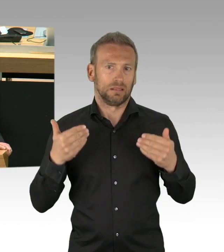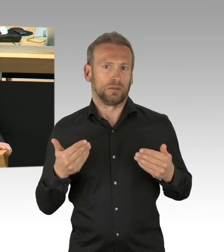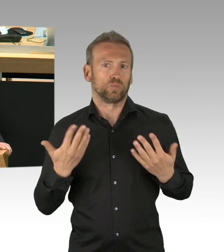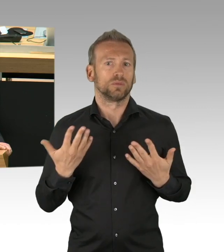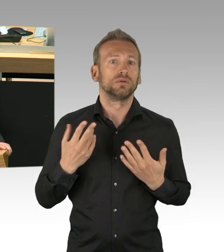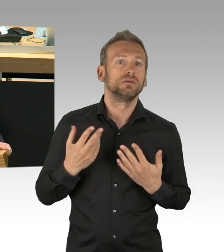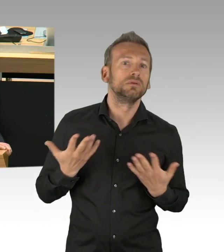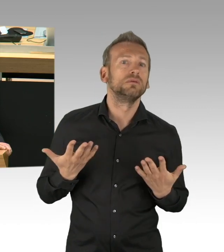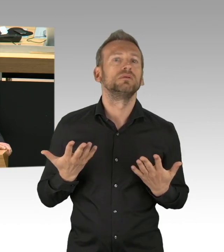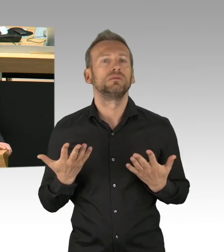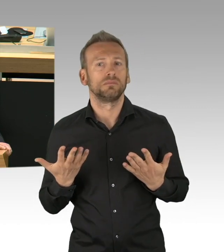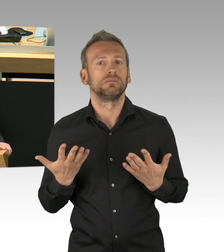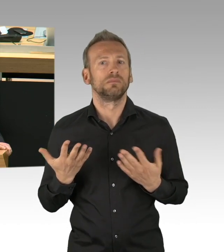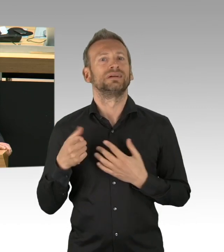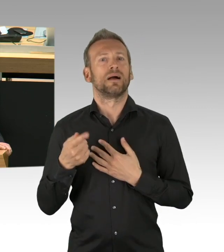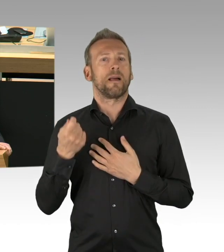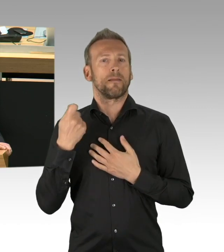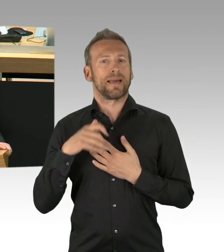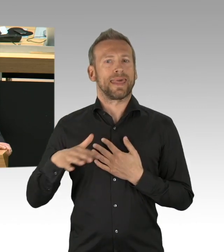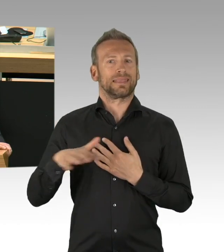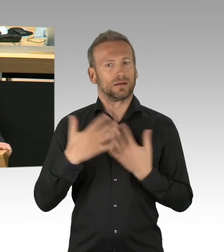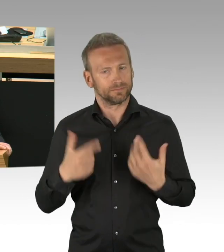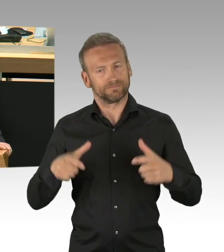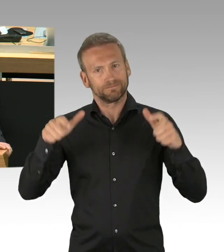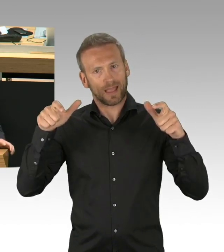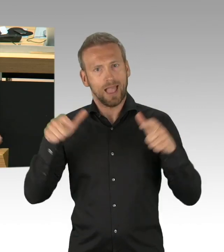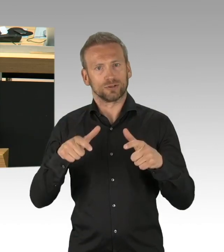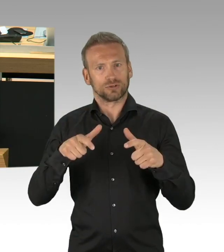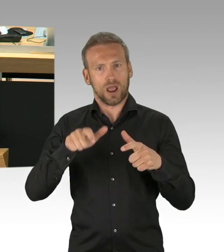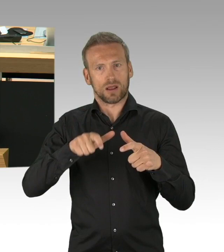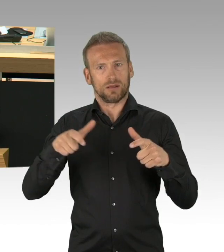heute in ein geregeltes Verfahren zurück zu kehren und fordern den Senat auf, dies künftig auch zu tun.